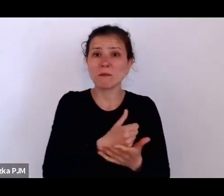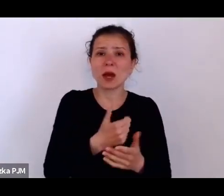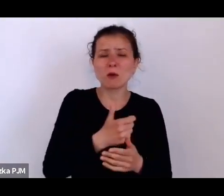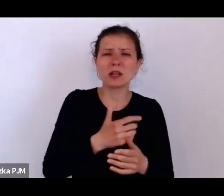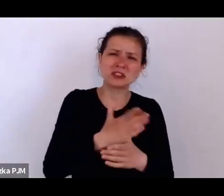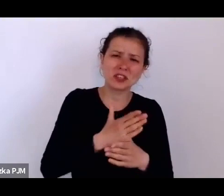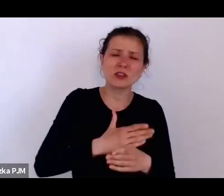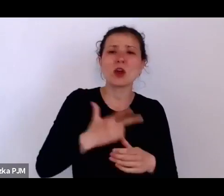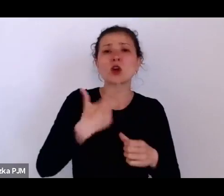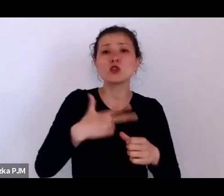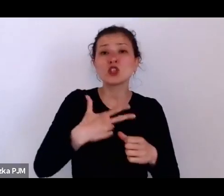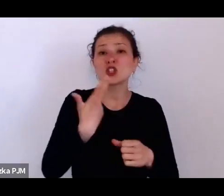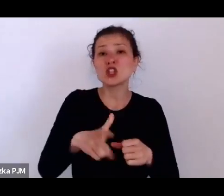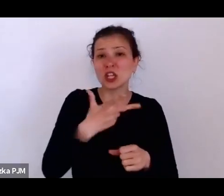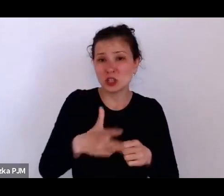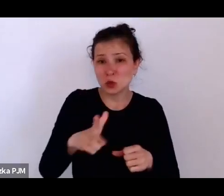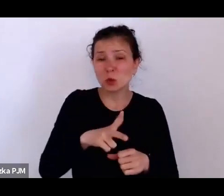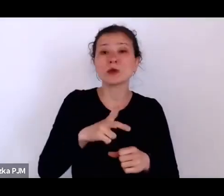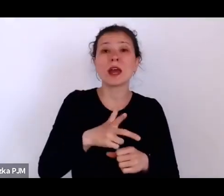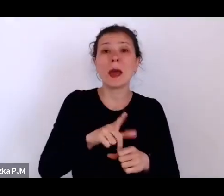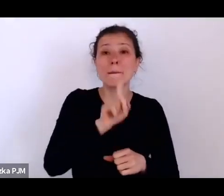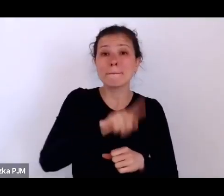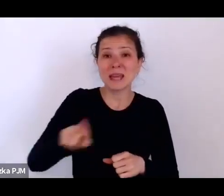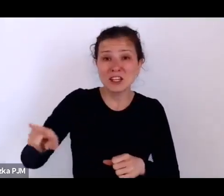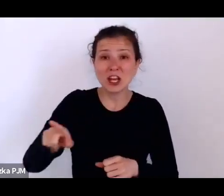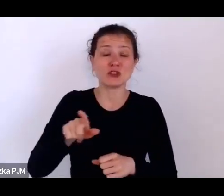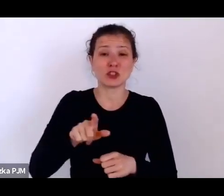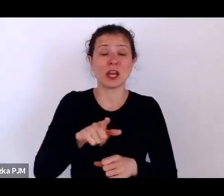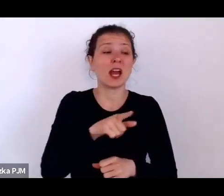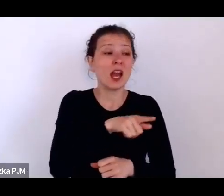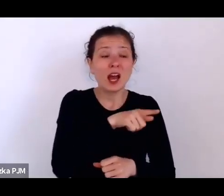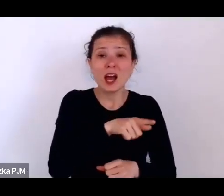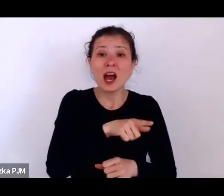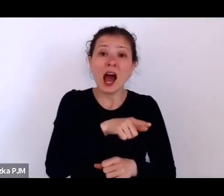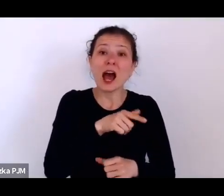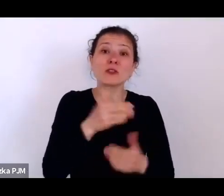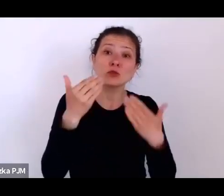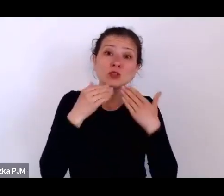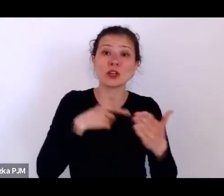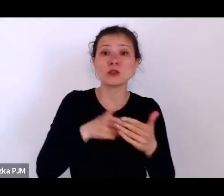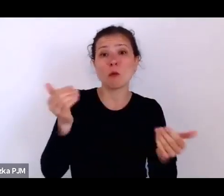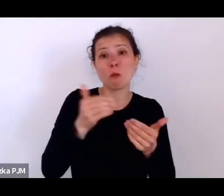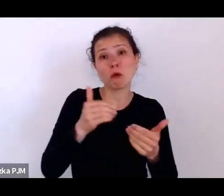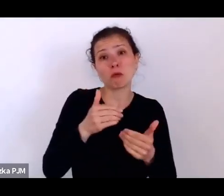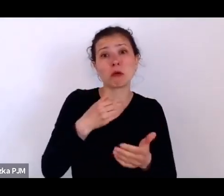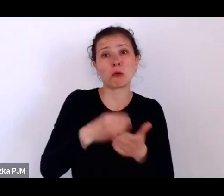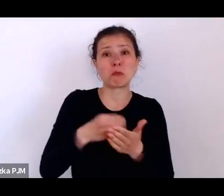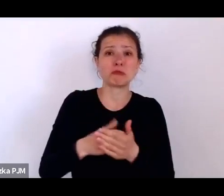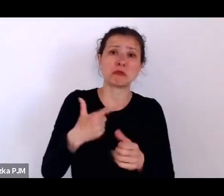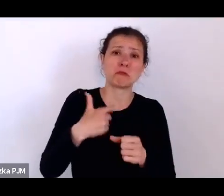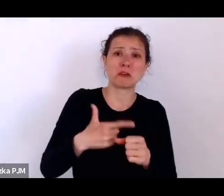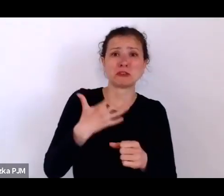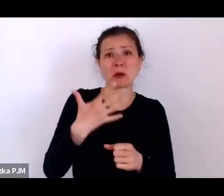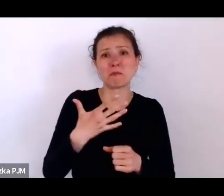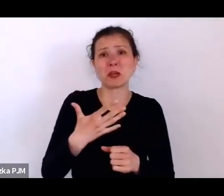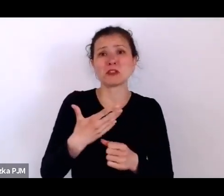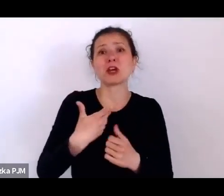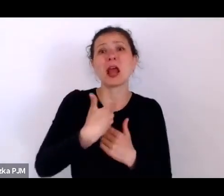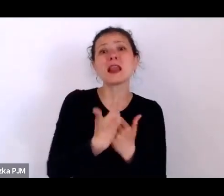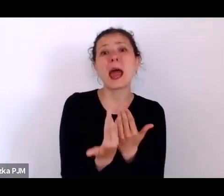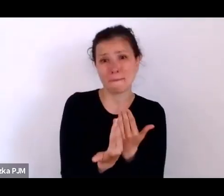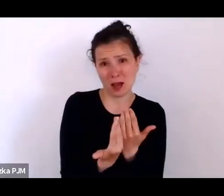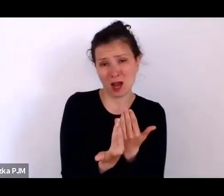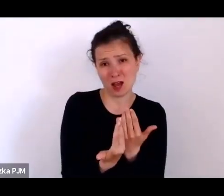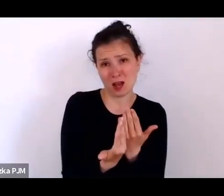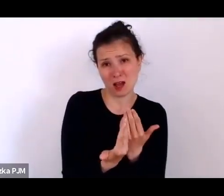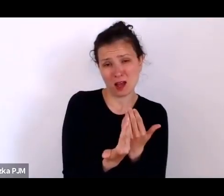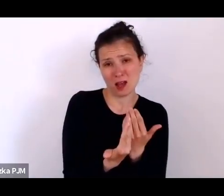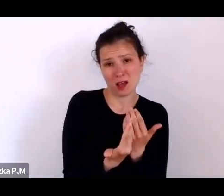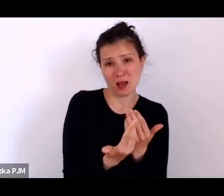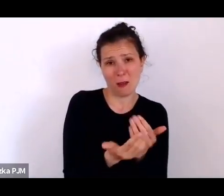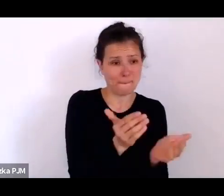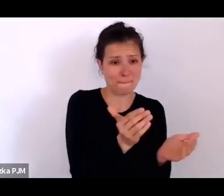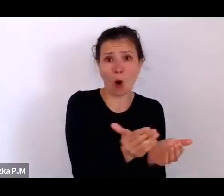A 30 zł miesięcznie pozwoliło im na kupienie 25 bochenków chleba w ciągu tego miesiąca.